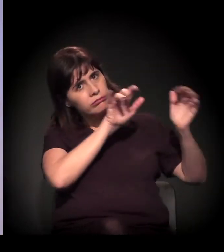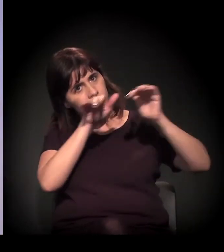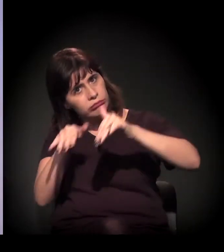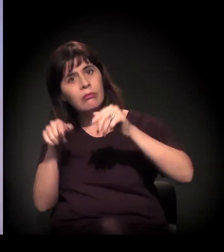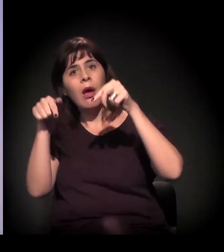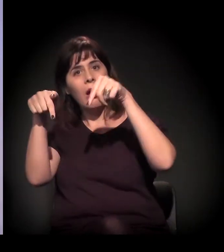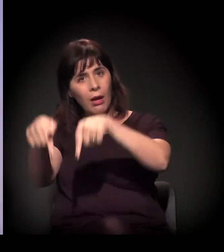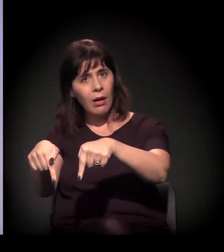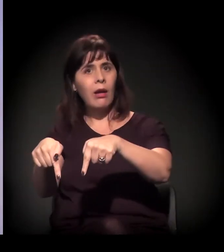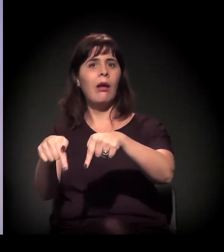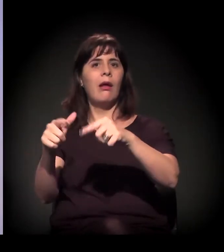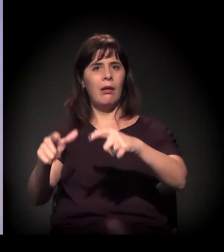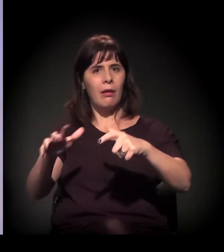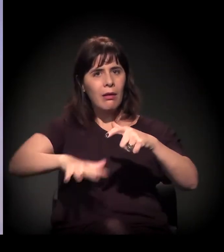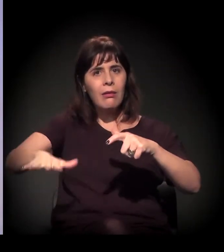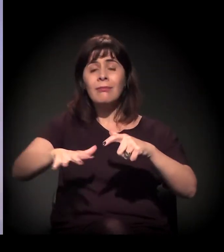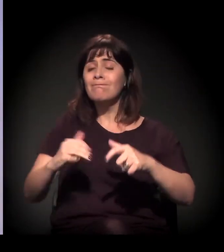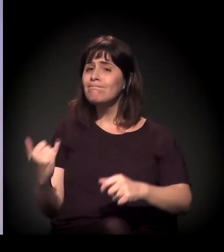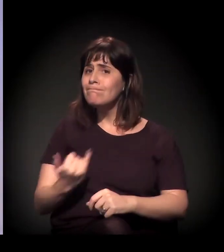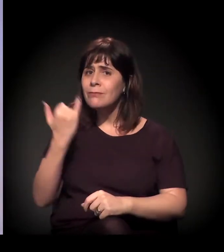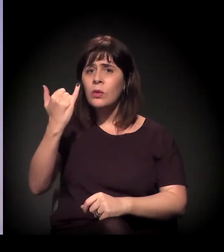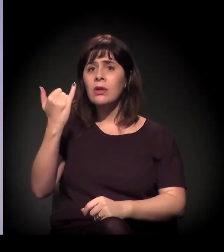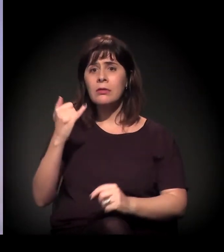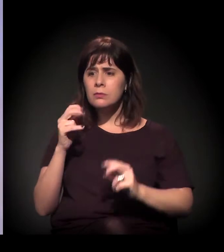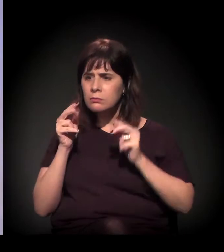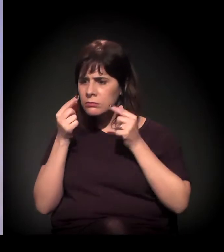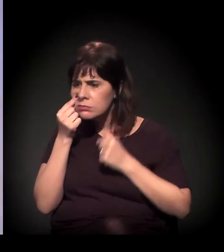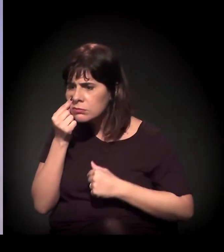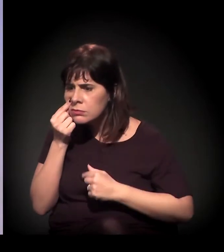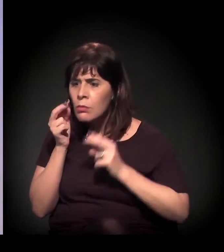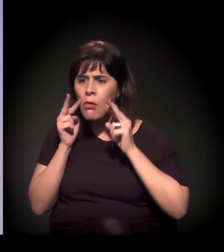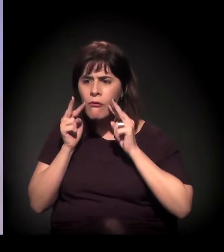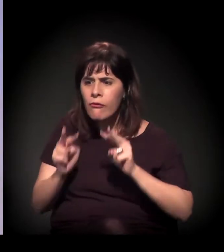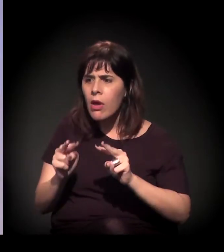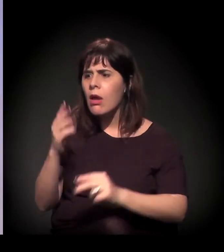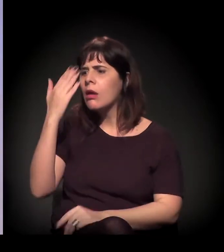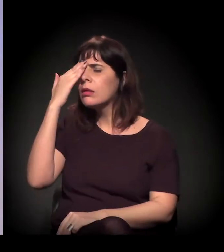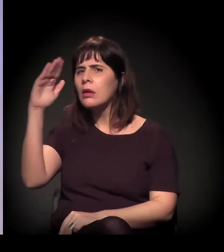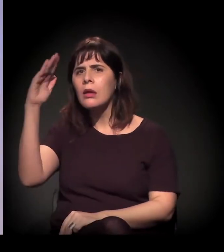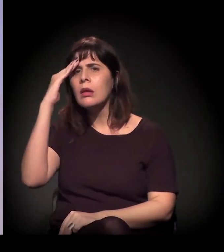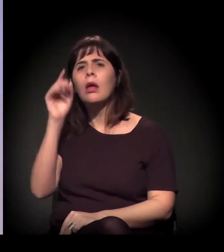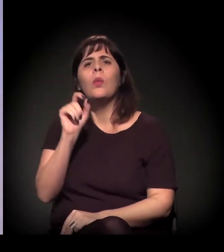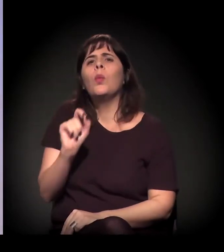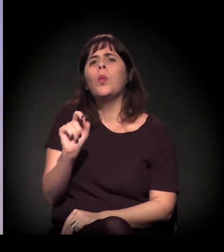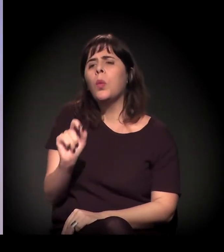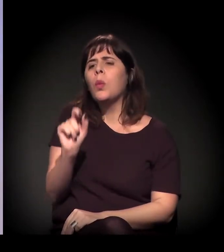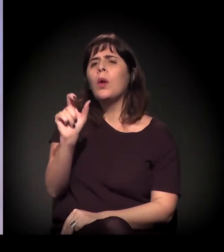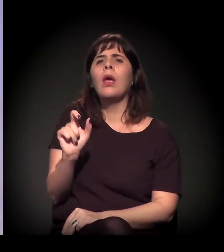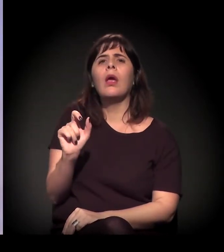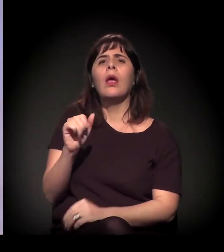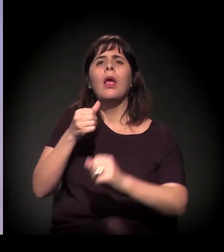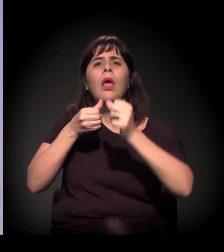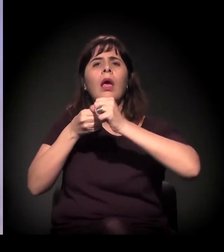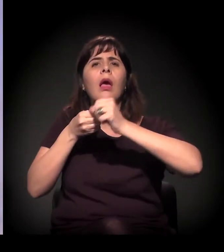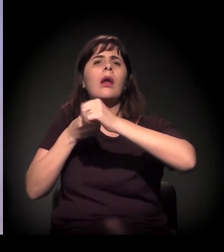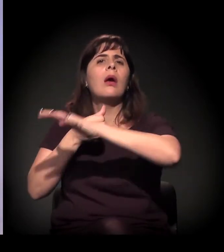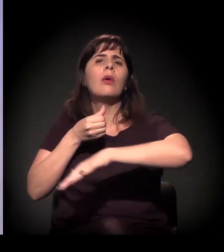é muito importante as pessoas estarem lá para entender o que é a Cracolândia, o que são aquelas pessoas.